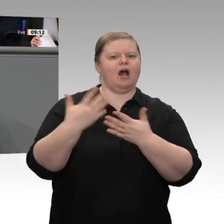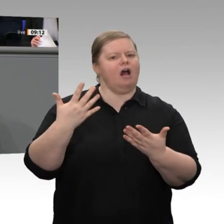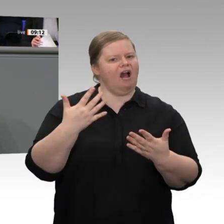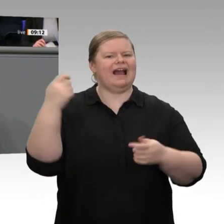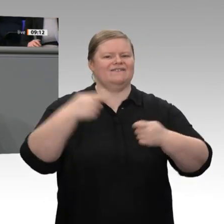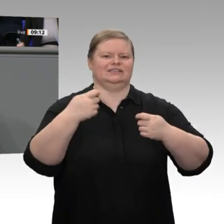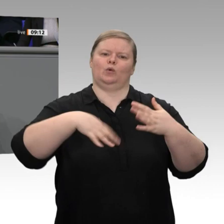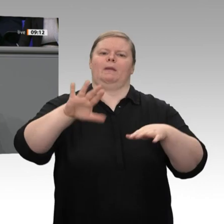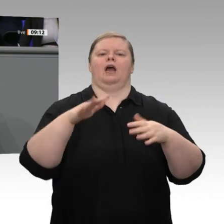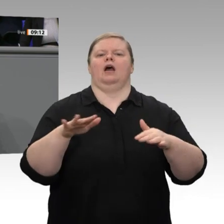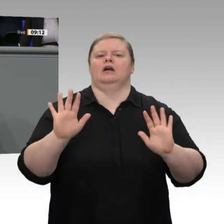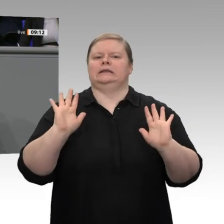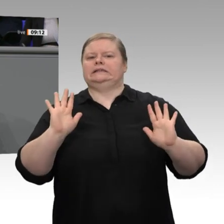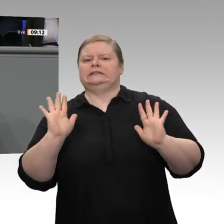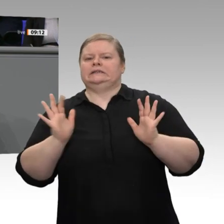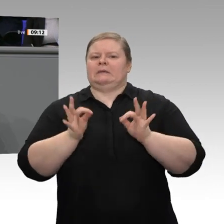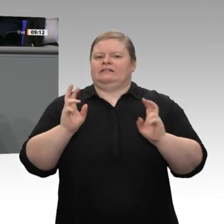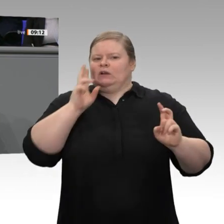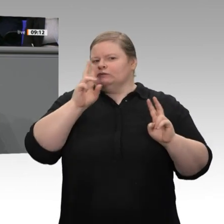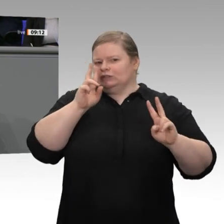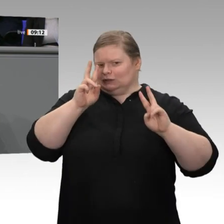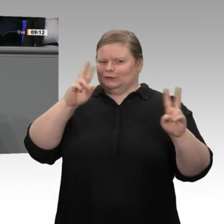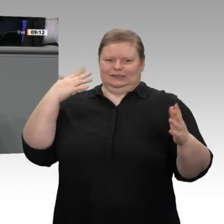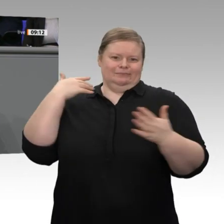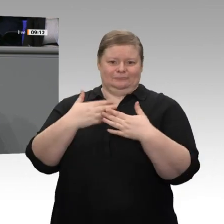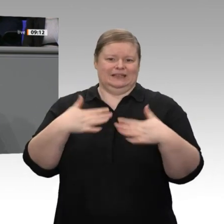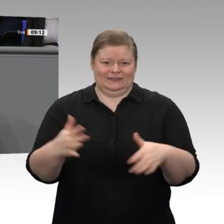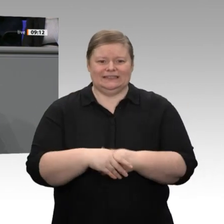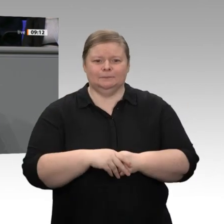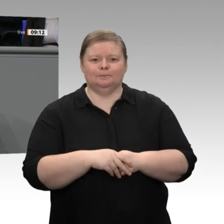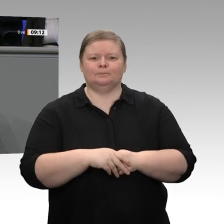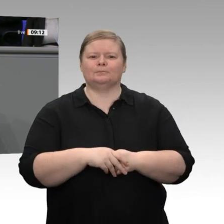Meine Damen und Herren, das, was wir gestern vereinbart haben als Absicht für die Unternehmen,